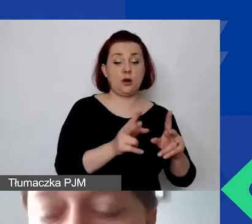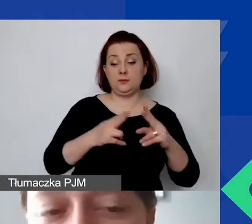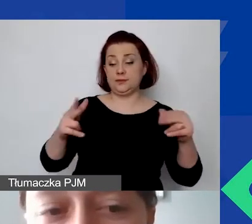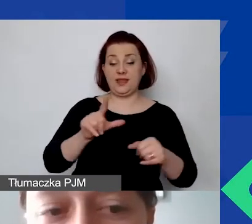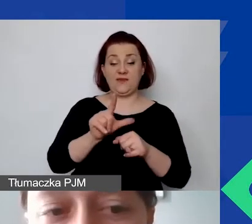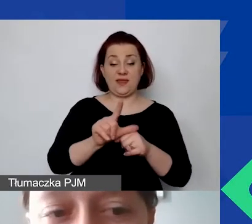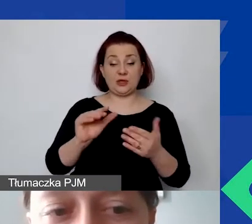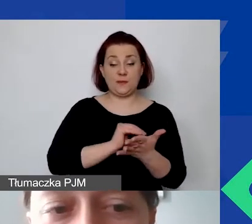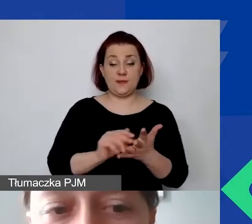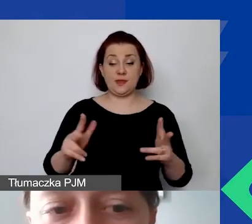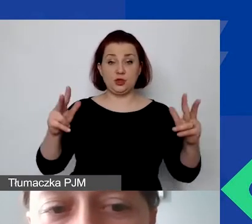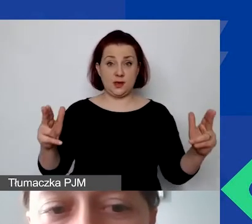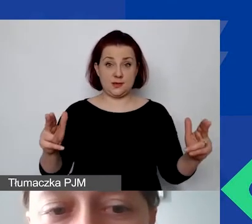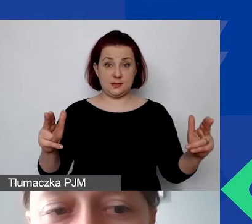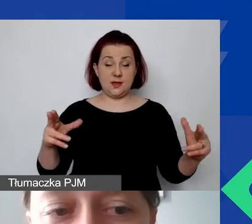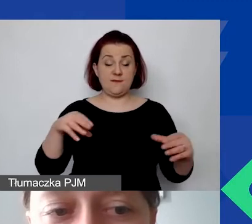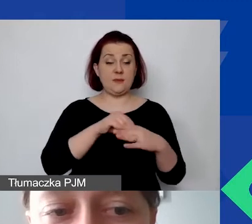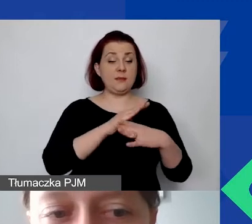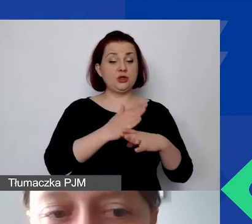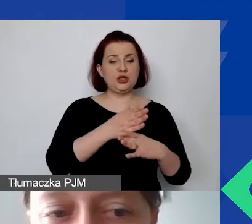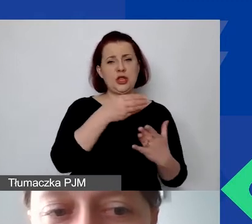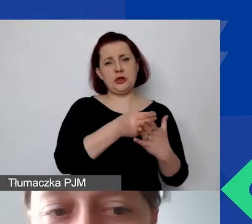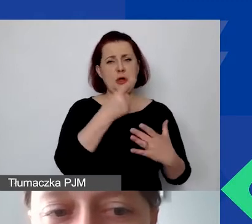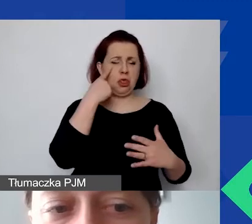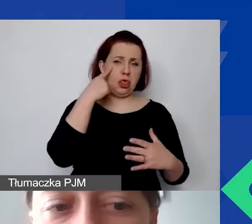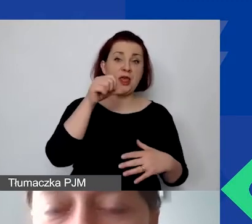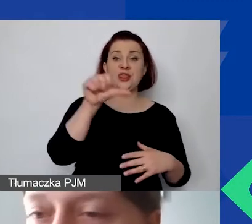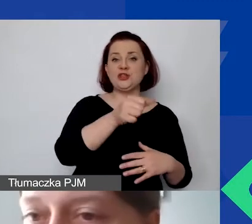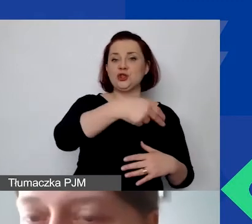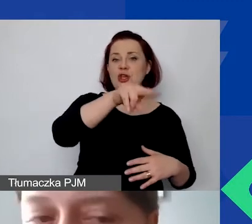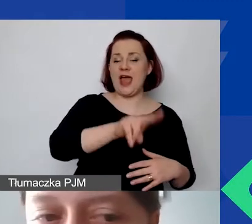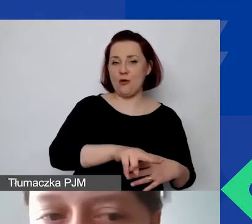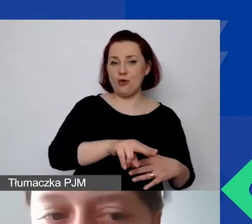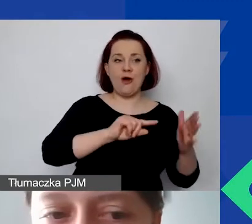w związku z tym mamy średni miesięczny koszt 1000 euro razy 12 miesięcy,